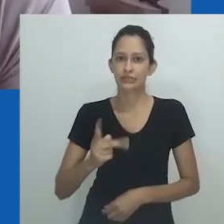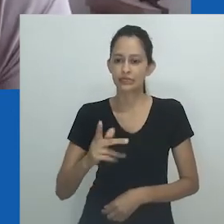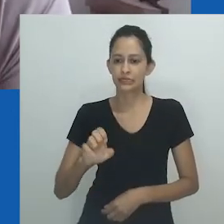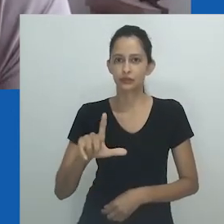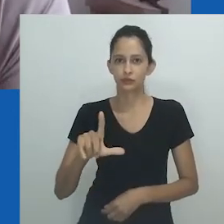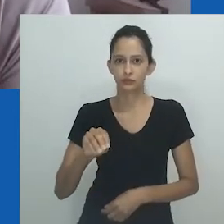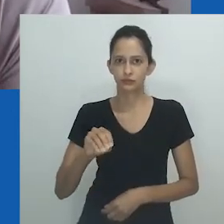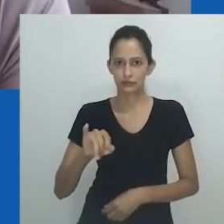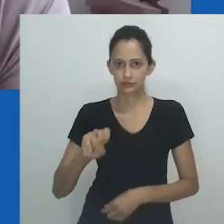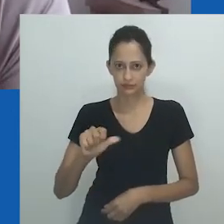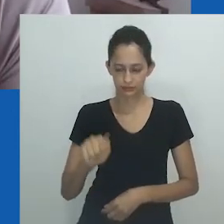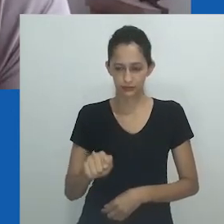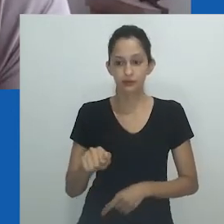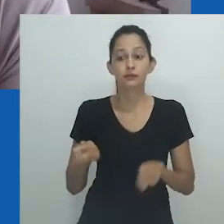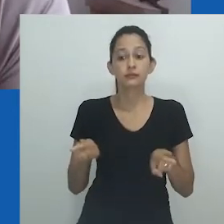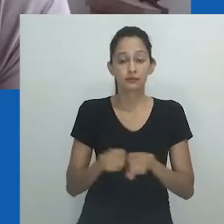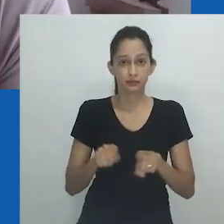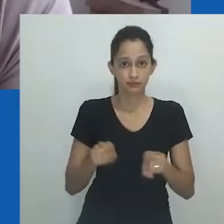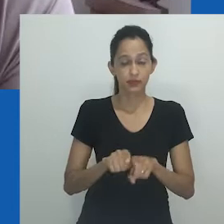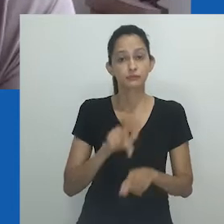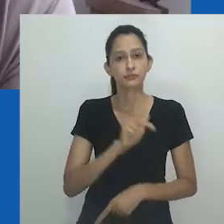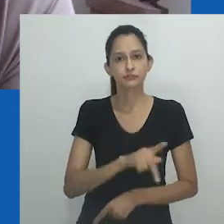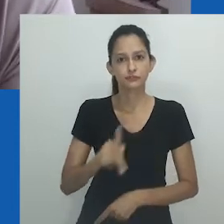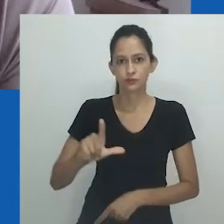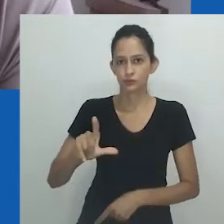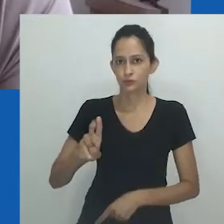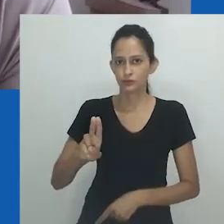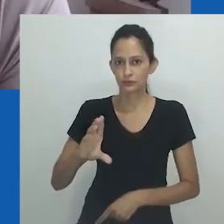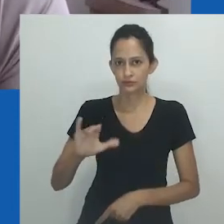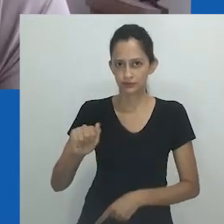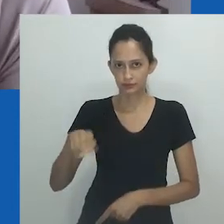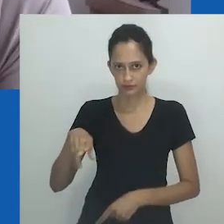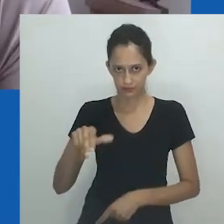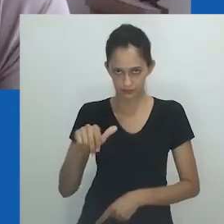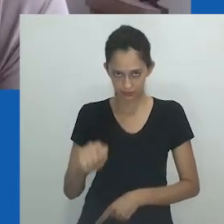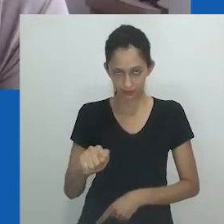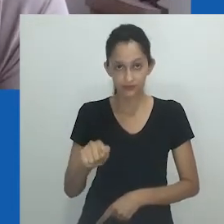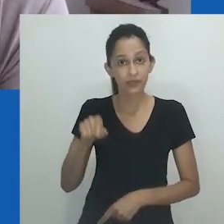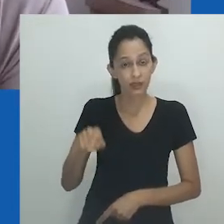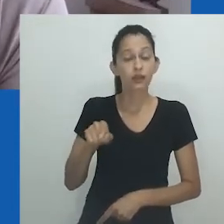que é a professora Heloisa Buarque de Almeida, e a professora Luciana de Oliveira Dias,